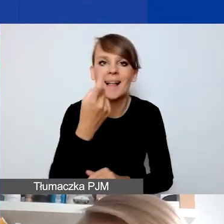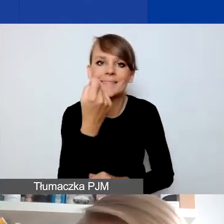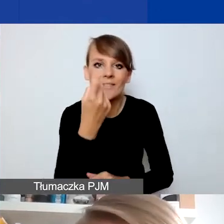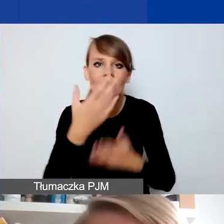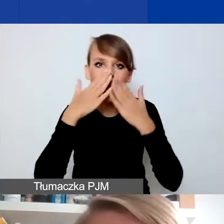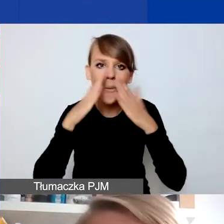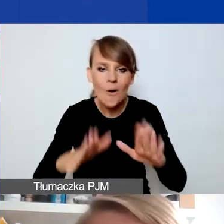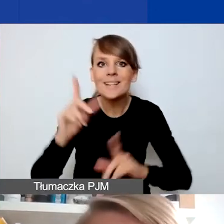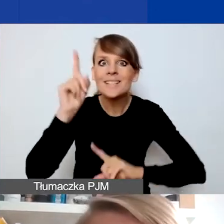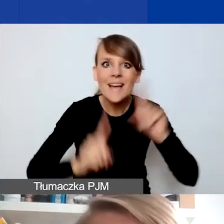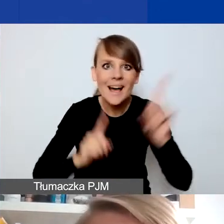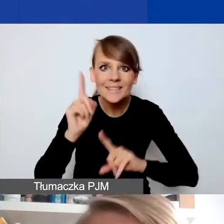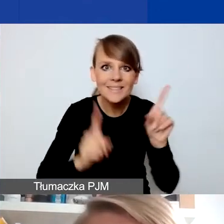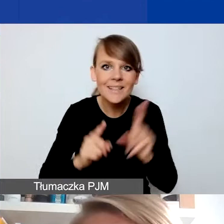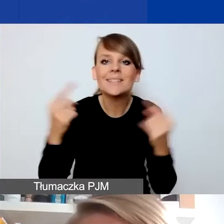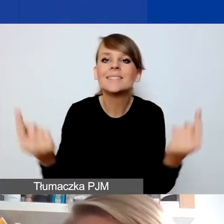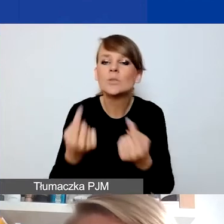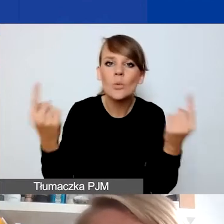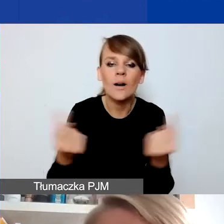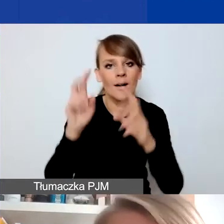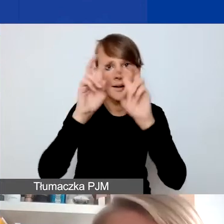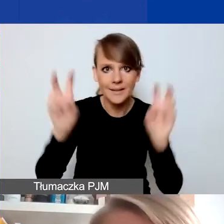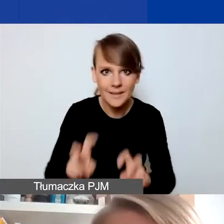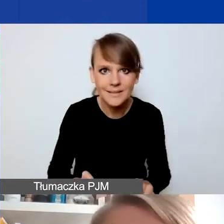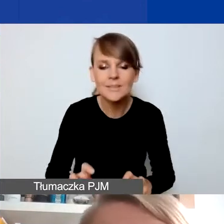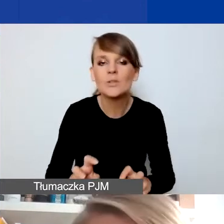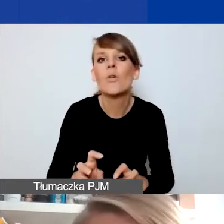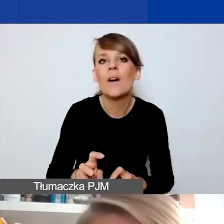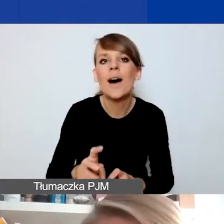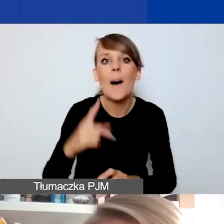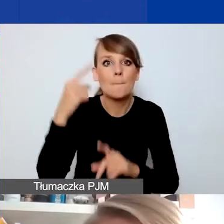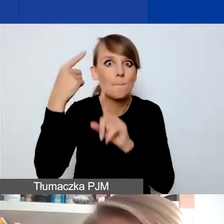że czasami przez sytuację kryzysową pozytywną w jakimś sensie